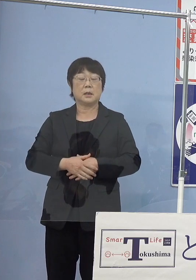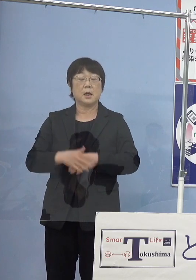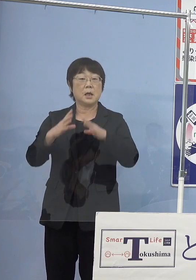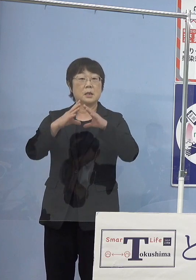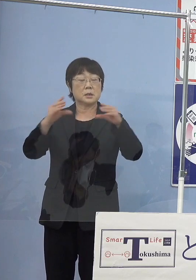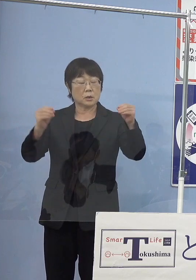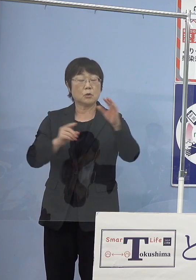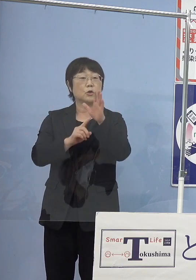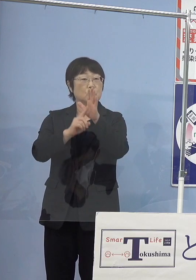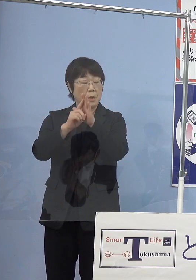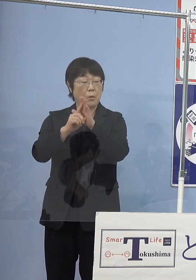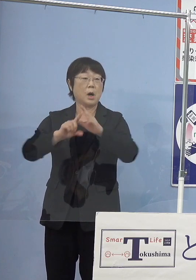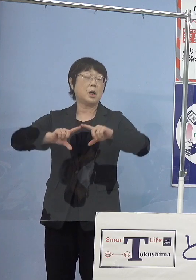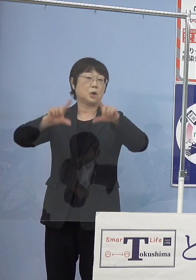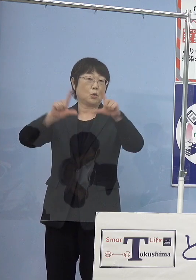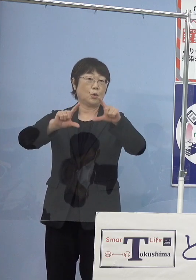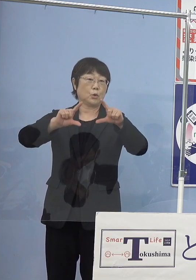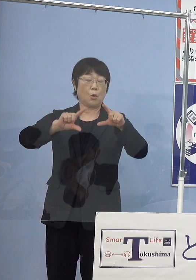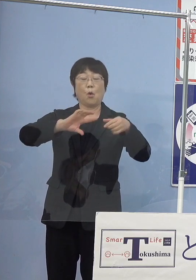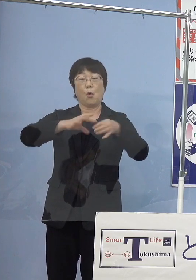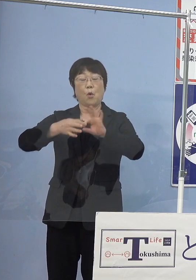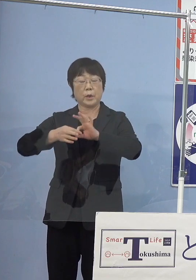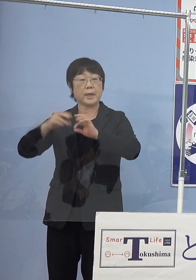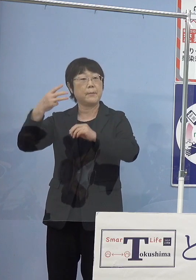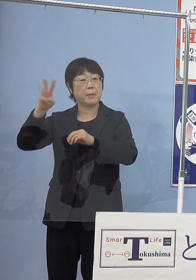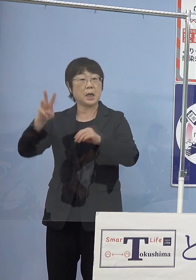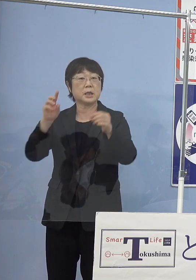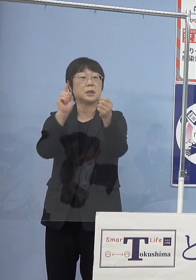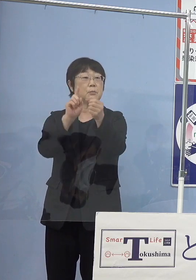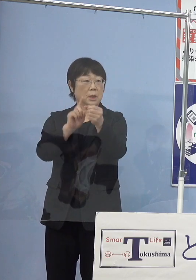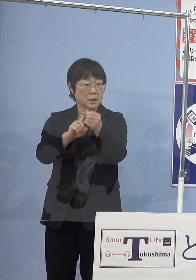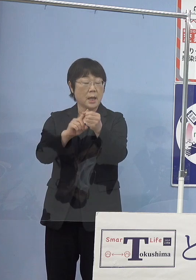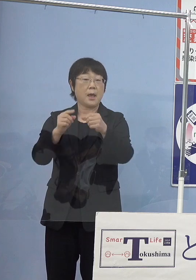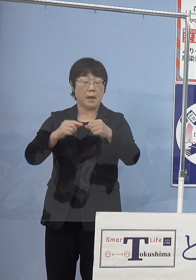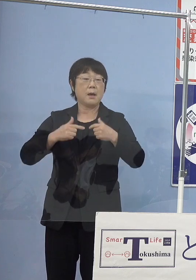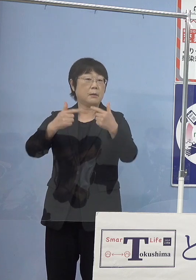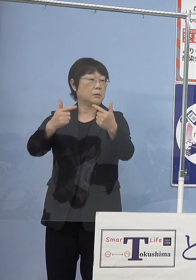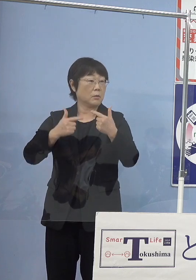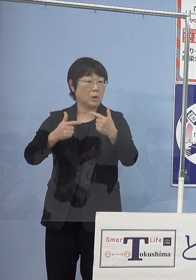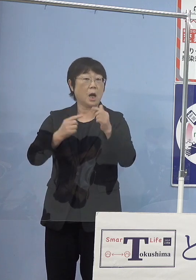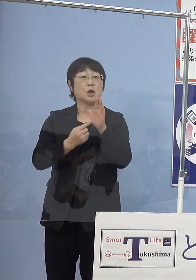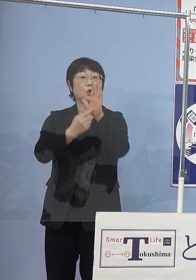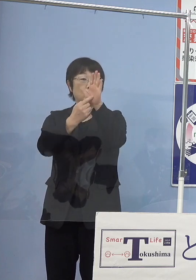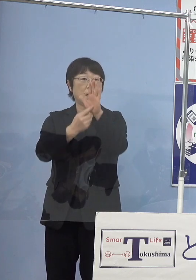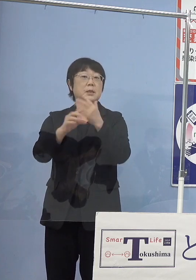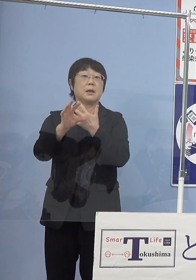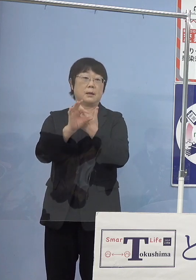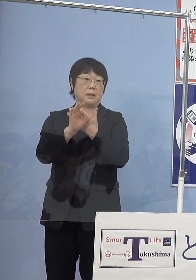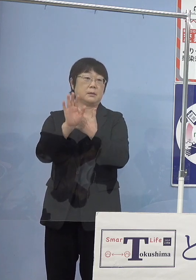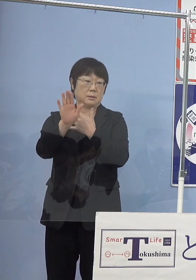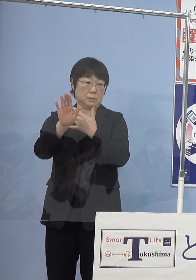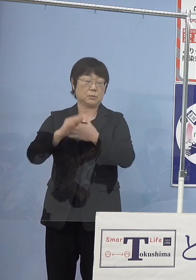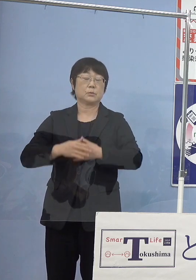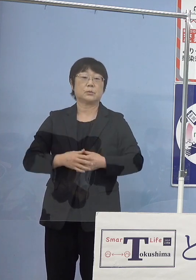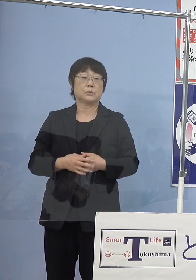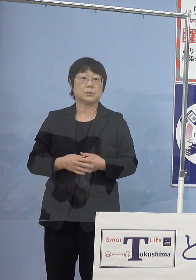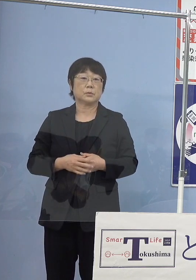東京オリンピック・パラリンピックに向けて 東京都が走らせたのが1番有名な事例となります